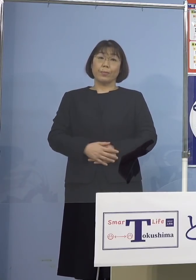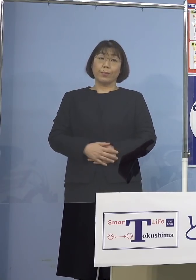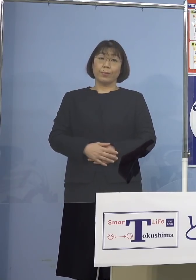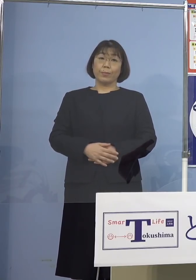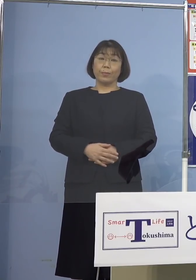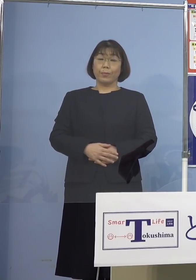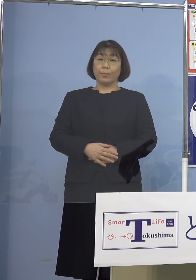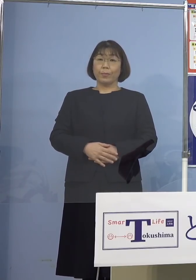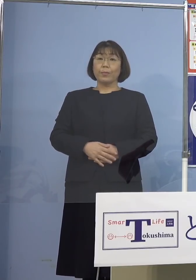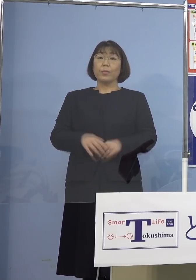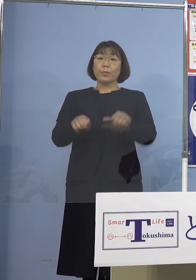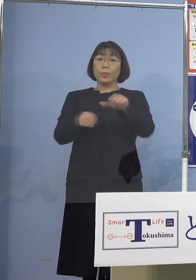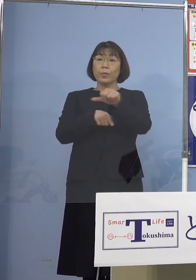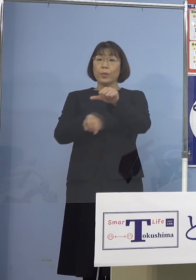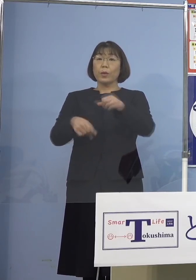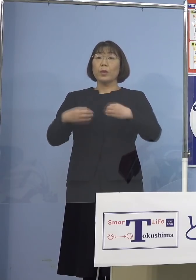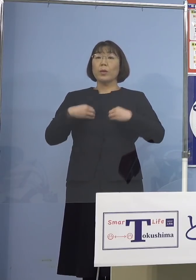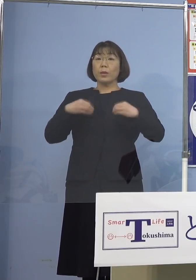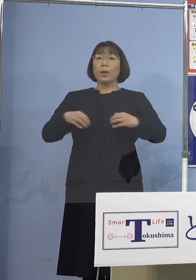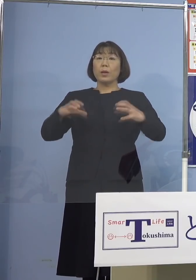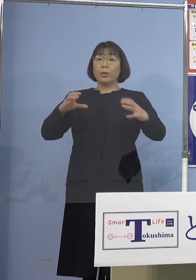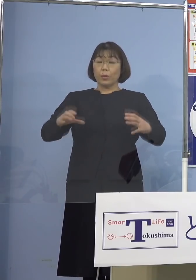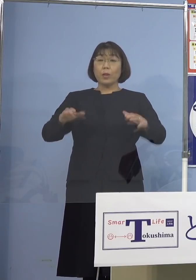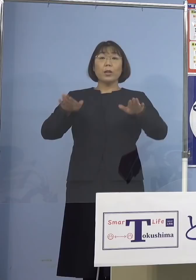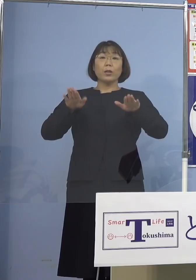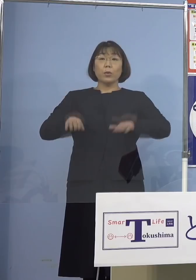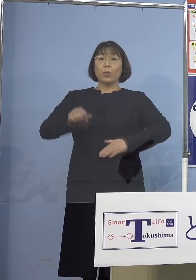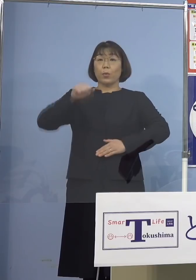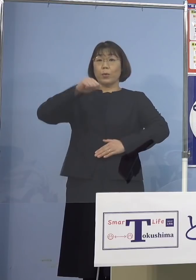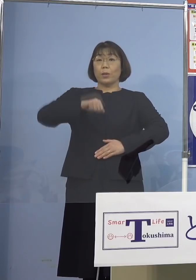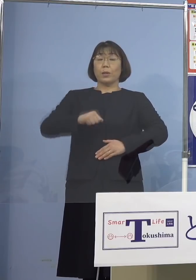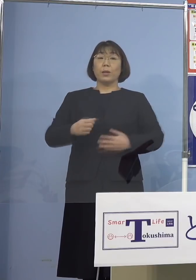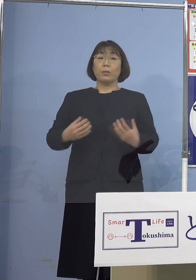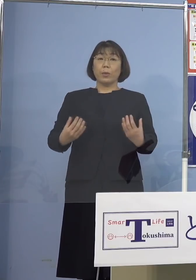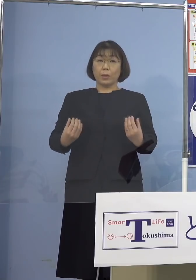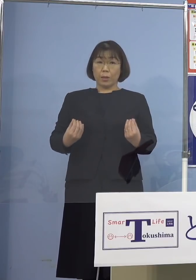この5名をクラスターとして 本日認定する運びとなりました